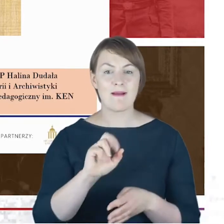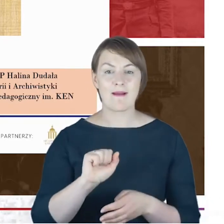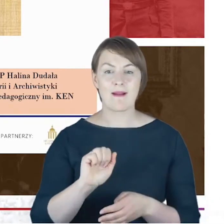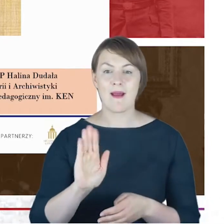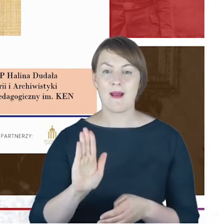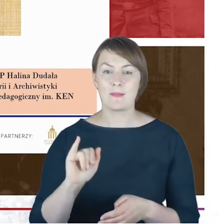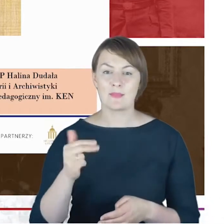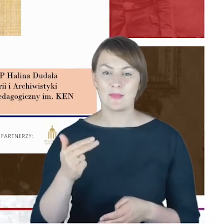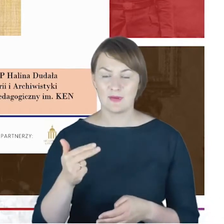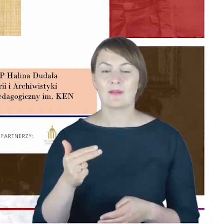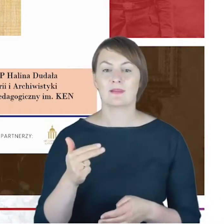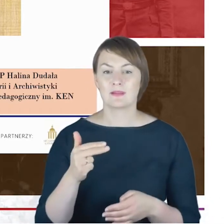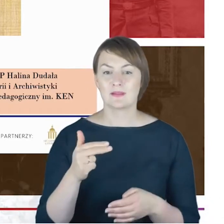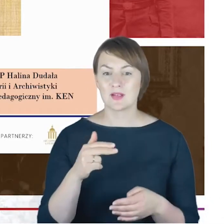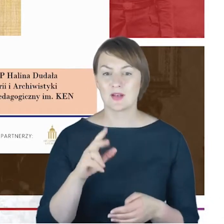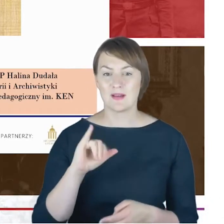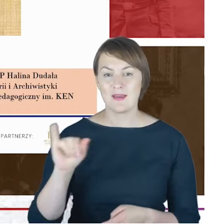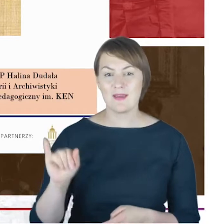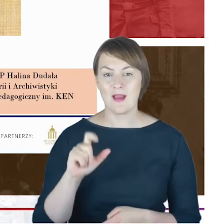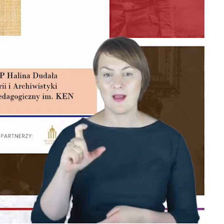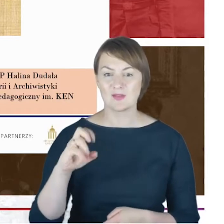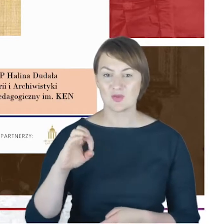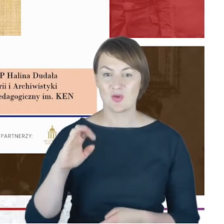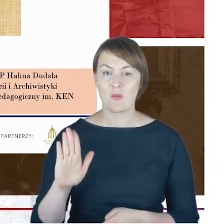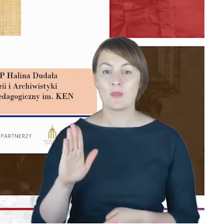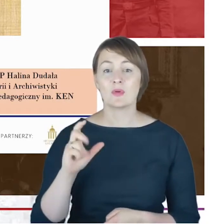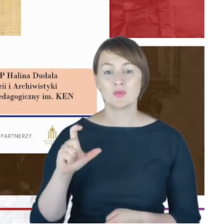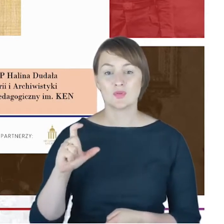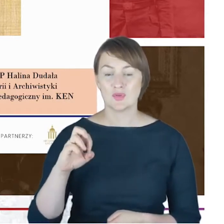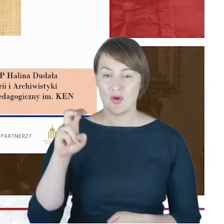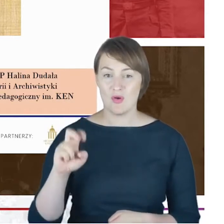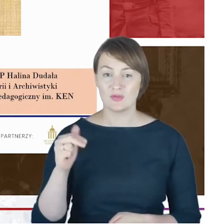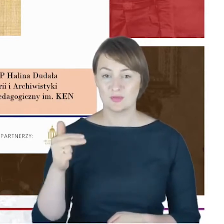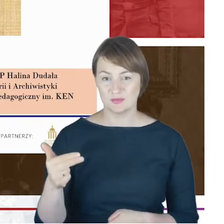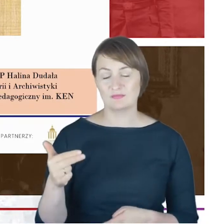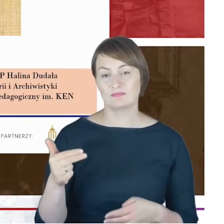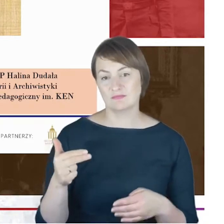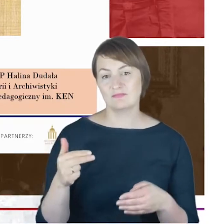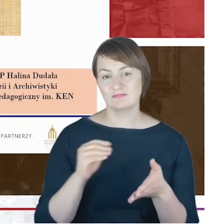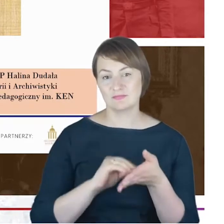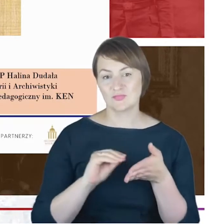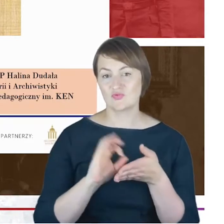do Leksykonu inicjującego, jak rozumiem, całe